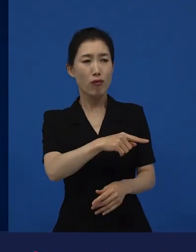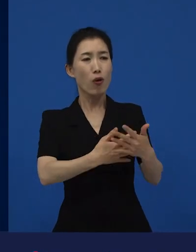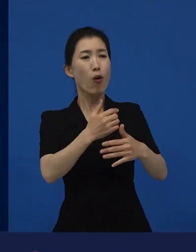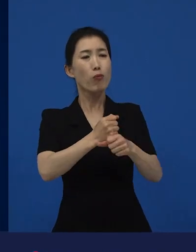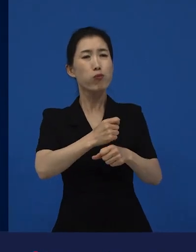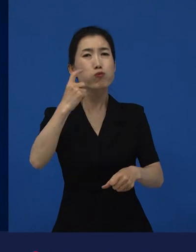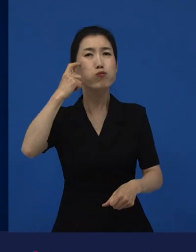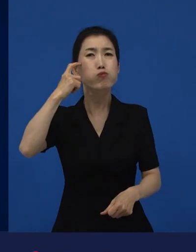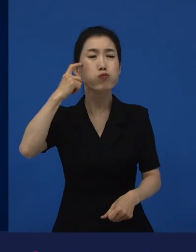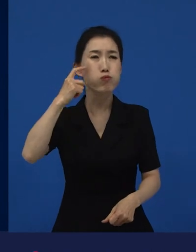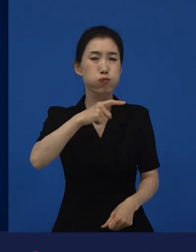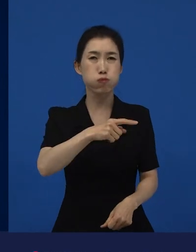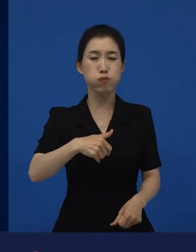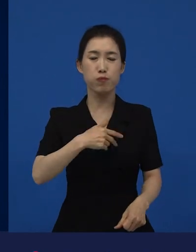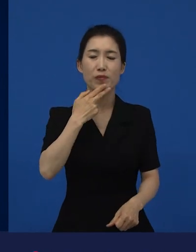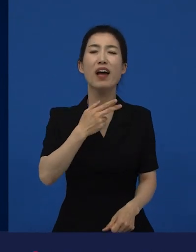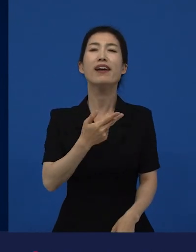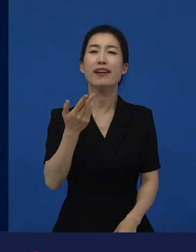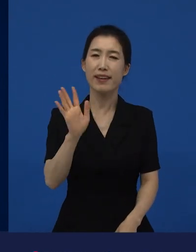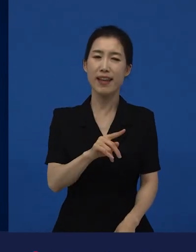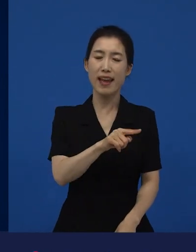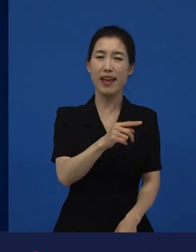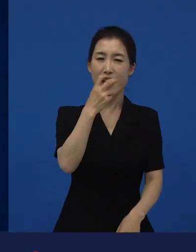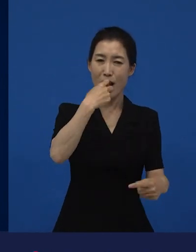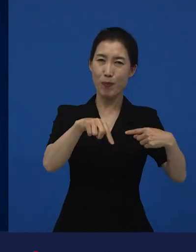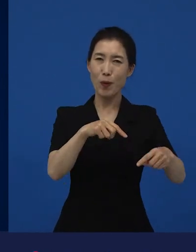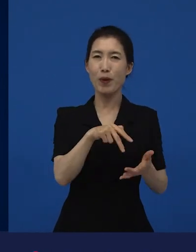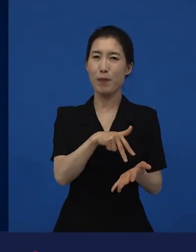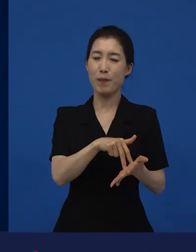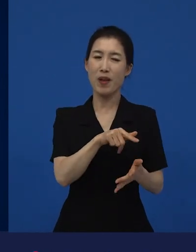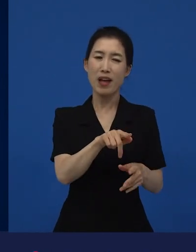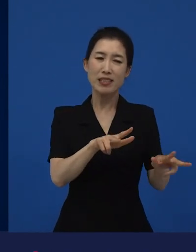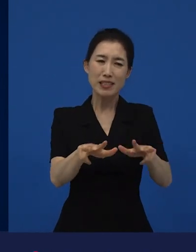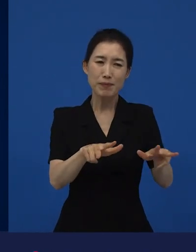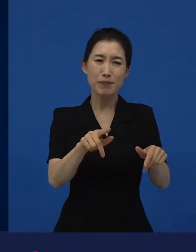지금은 그 동네 사람들에게 희망이 필요한 것 같아요. 라고 만들어진 그영화가